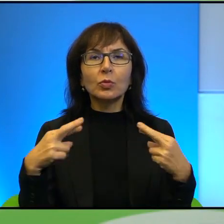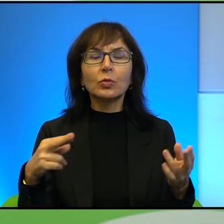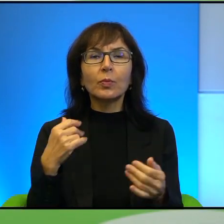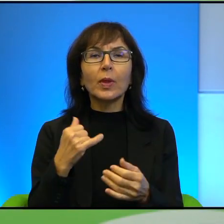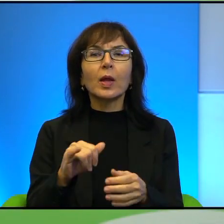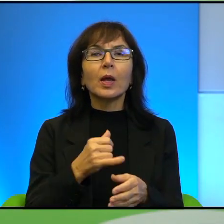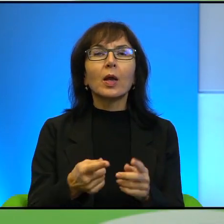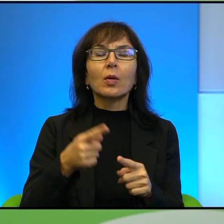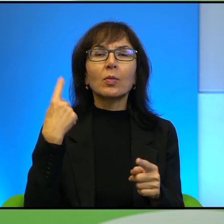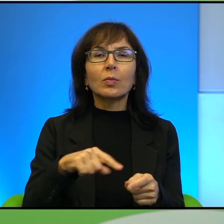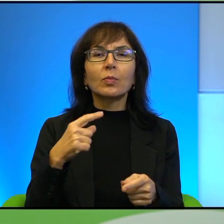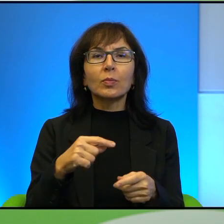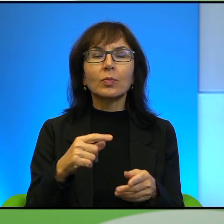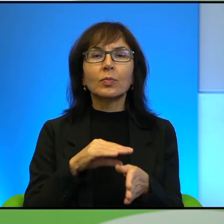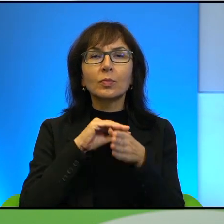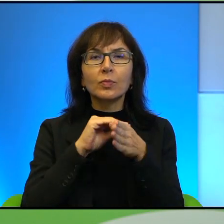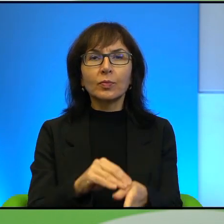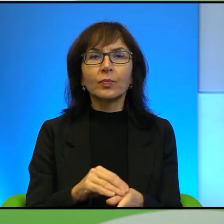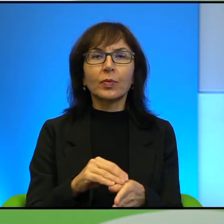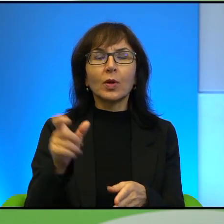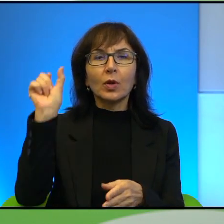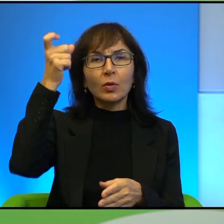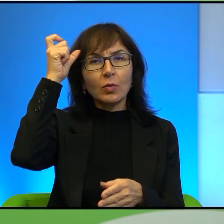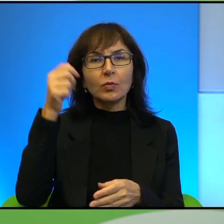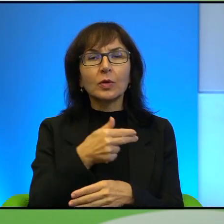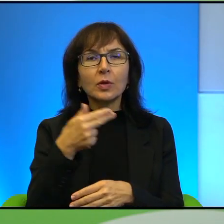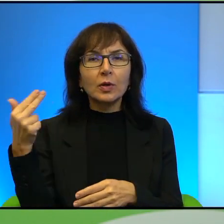którym myślę, że dziś uczynimy po prostu konflikt palestyńsko-izraelski,